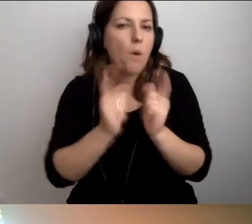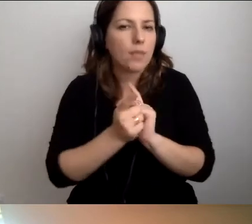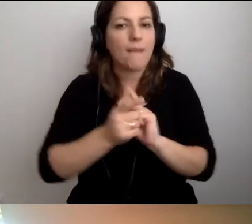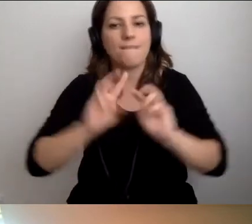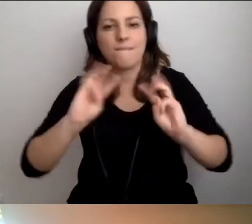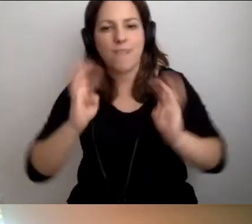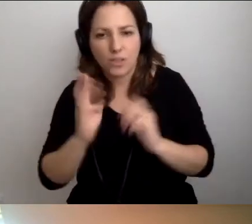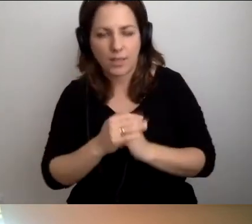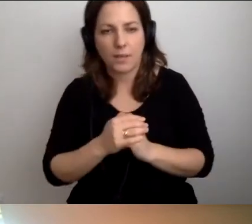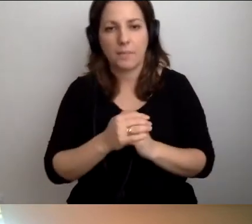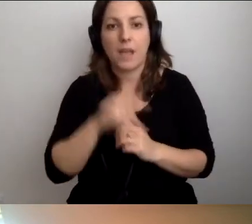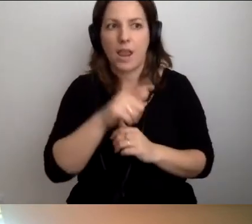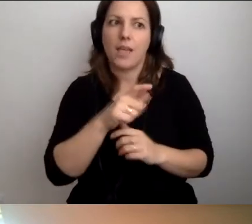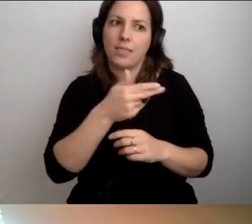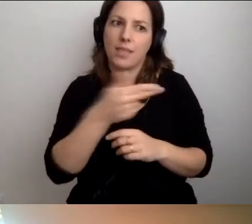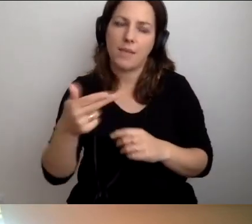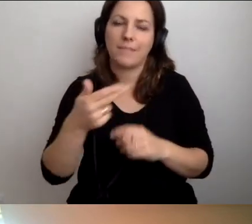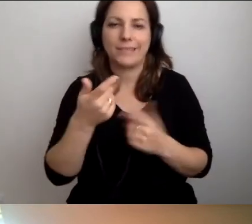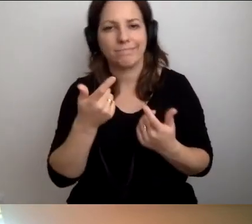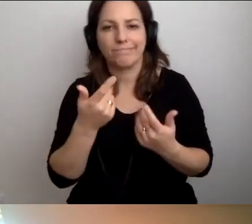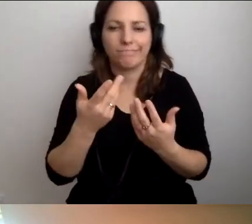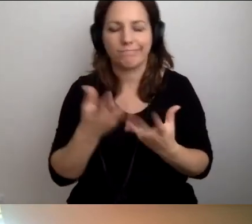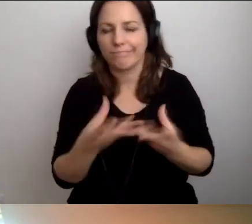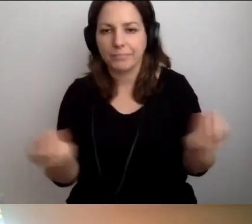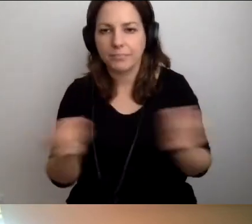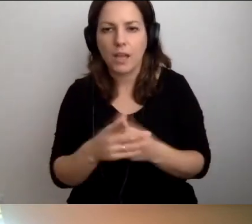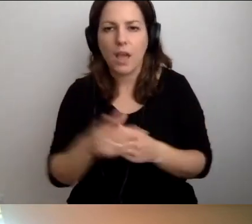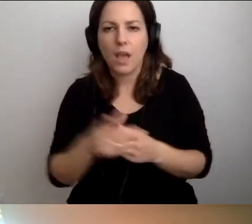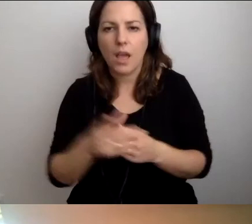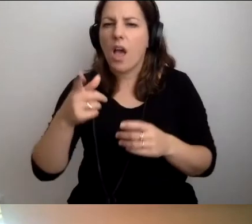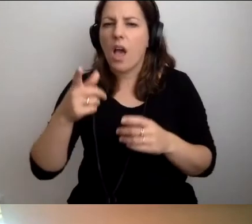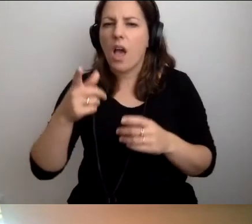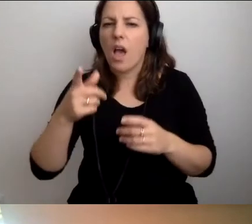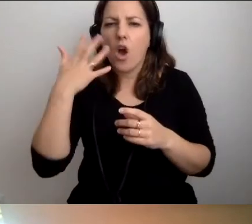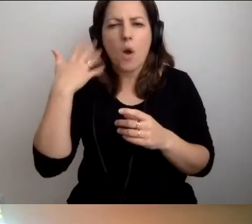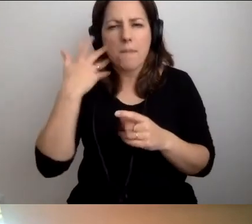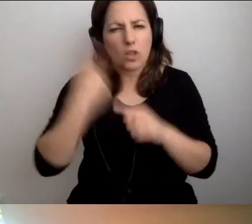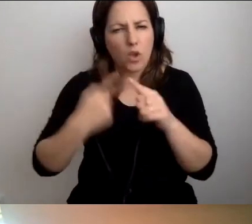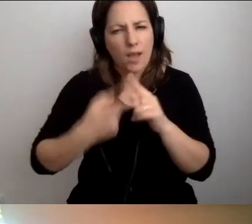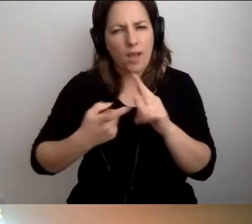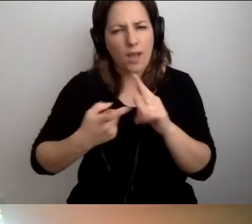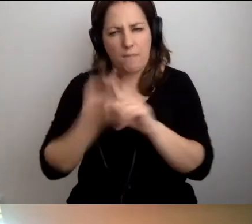Wciąż temat kuleje. Roberto, przerywa ci bardzo. Tak podpowiem.